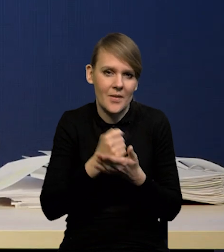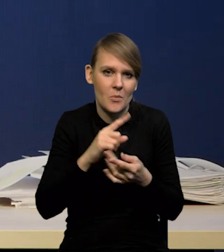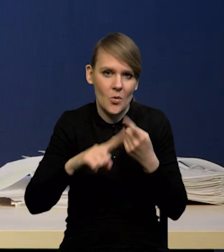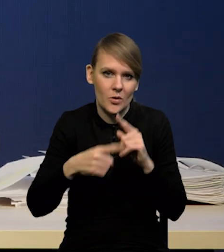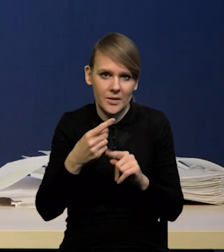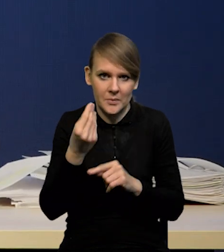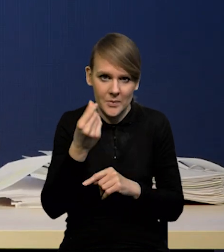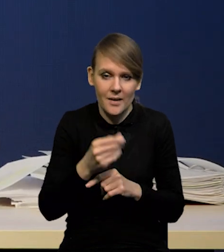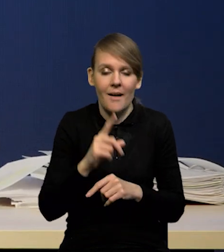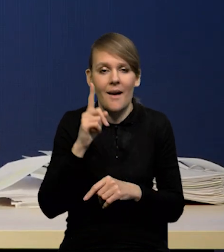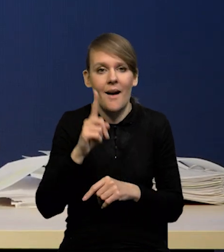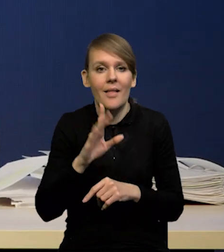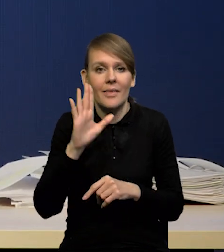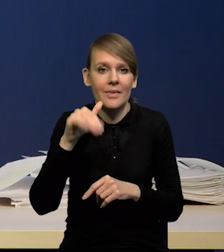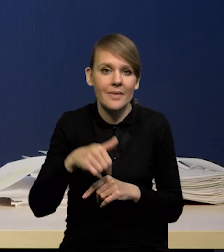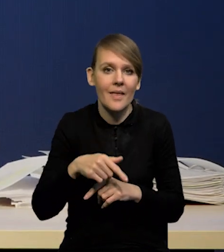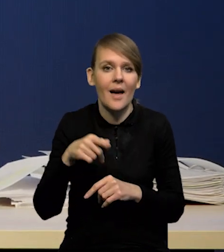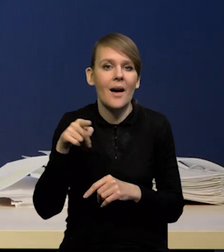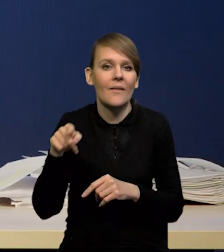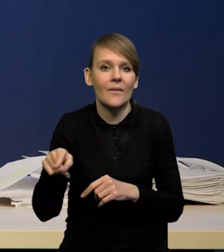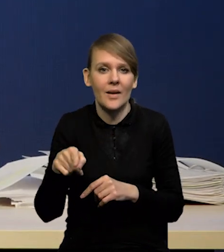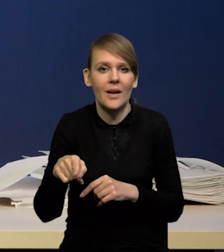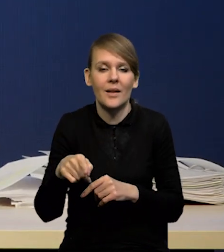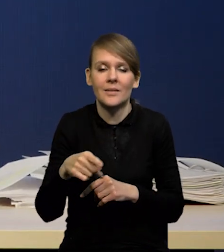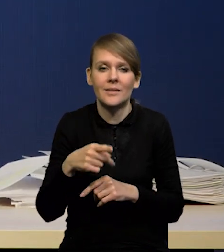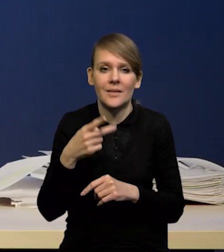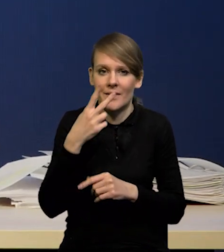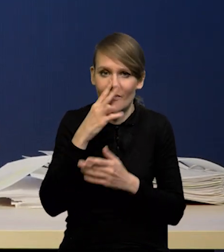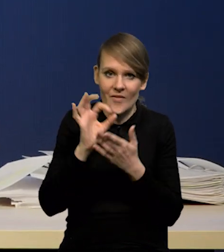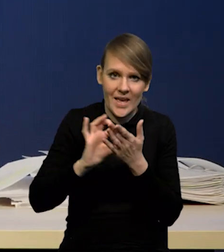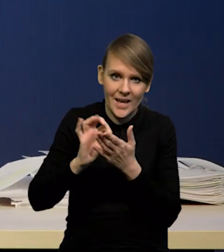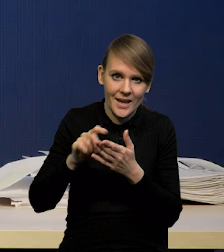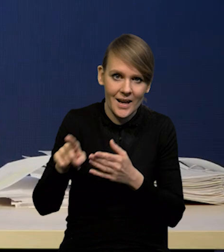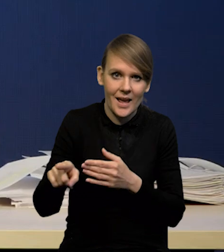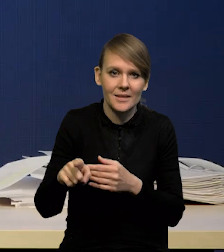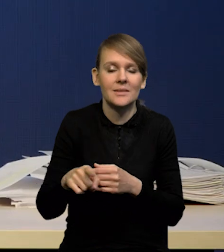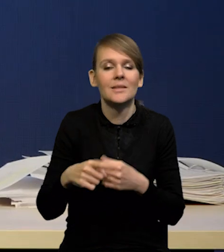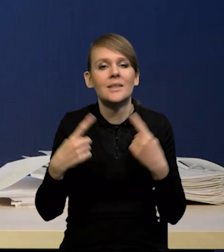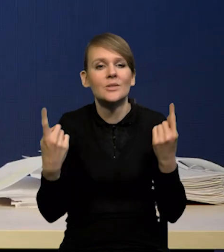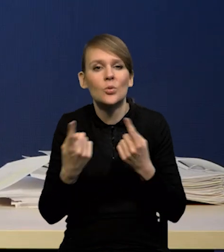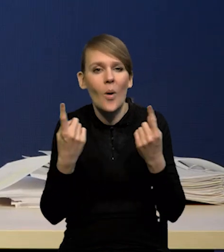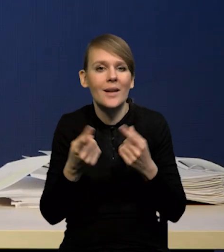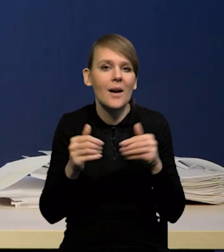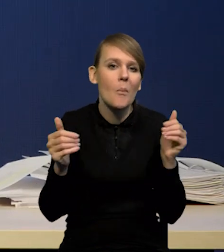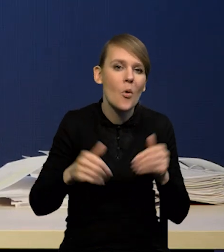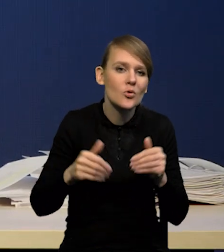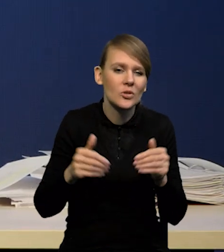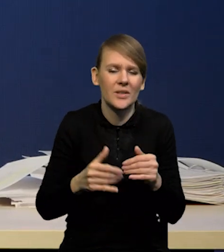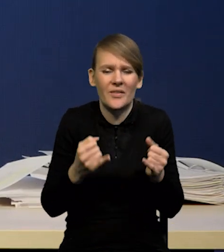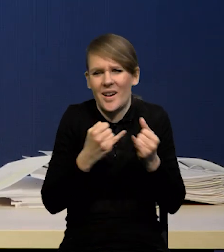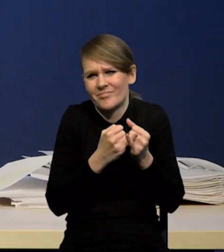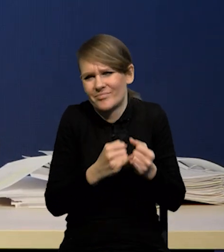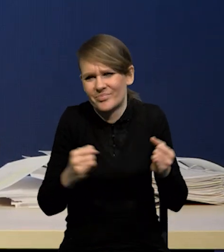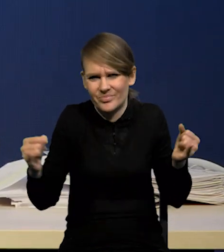Natomiast nawet biorąc pod uwagę ten wykres wachlarzowy, to można tych scenariuszy mnożyć bardzo wiele,